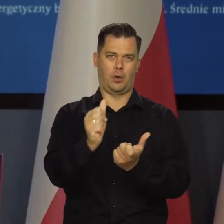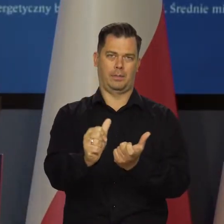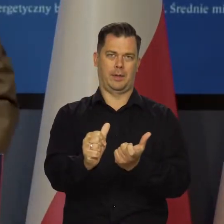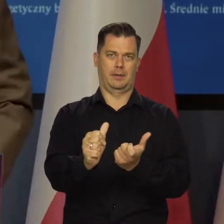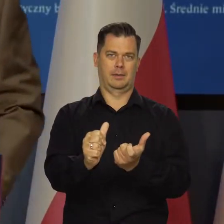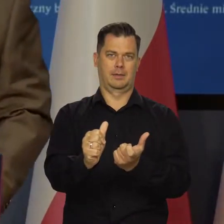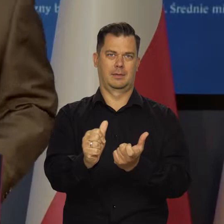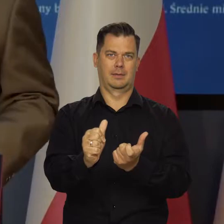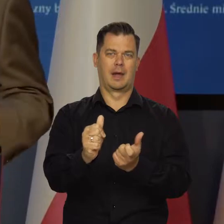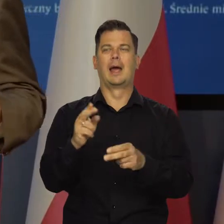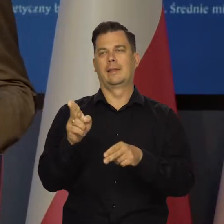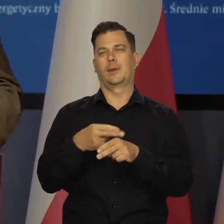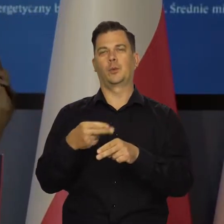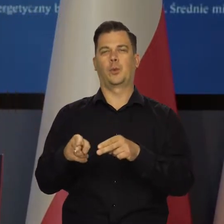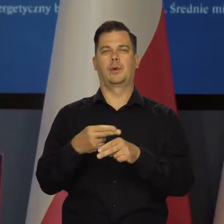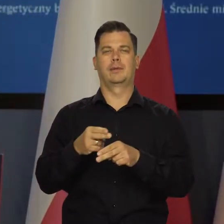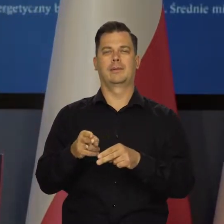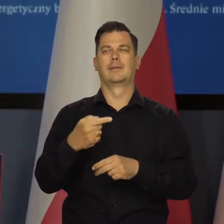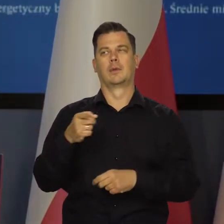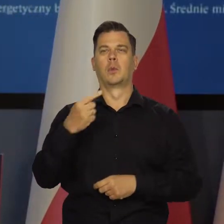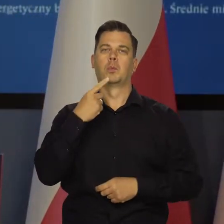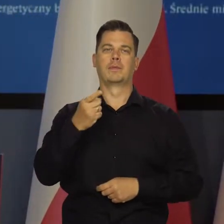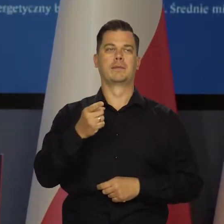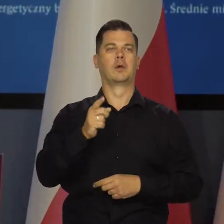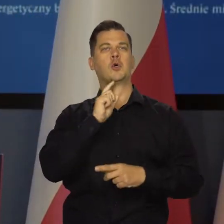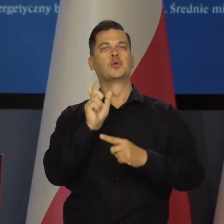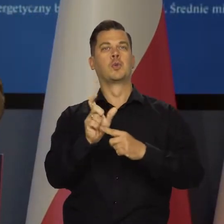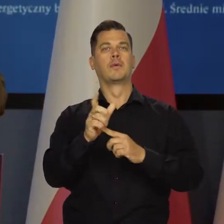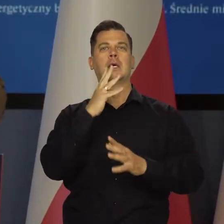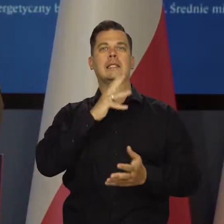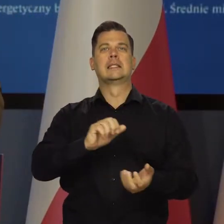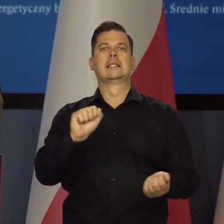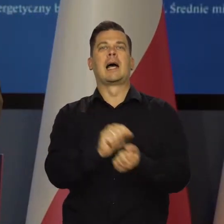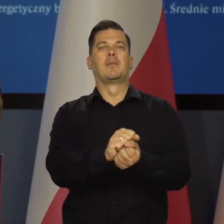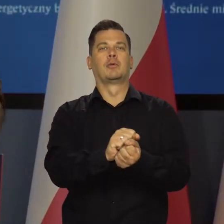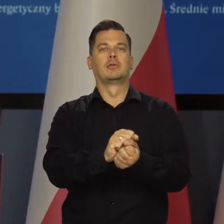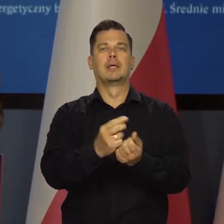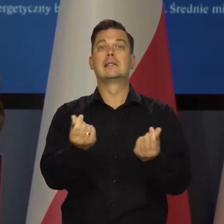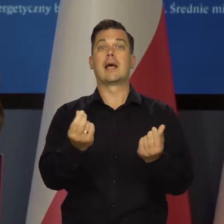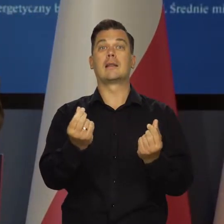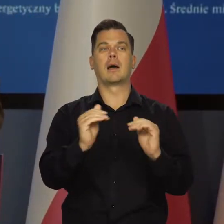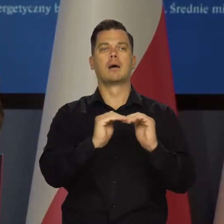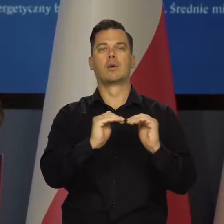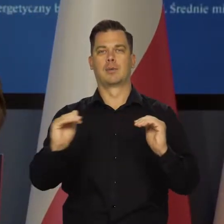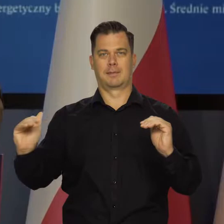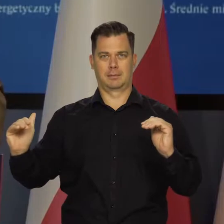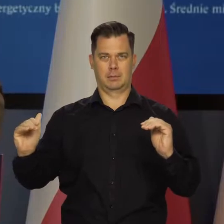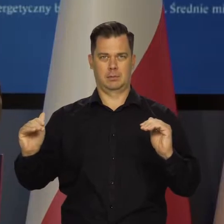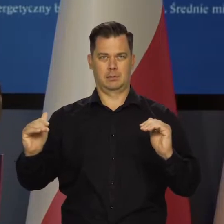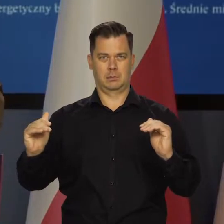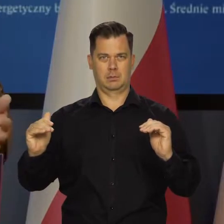Niektórzy politycy, nie powiem jacy, rzucają jakieś hasło o zamrożeniu cen energii elektrycznej,